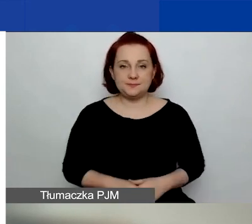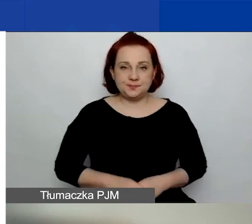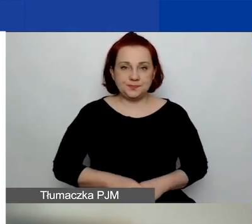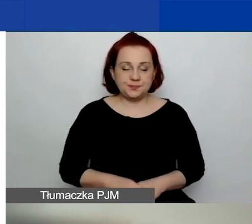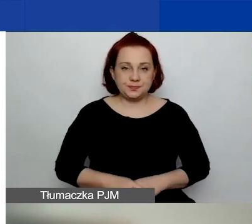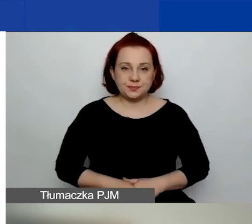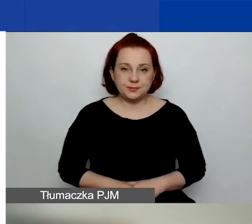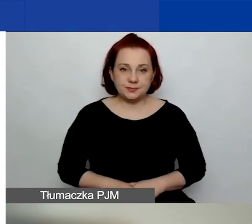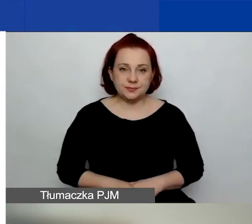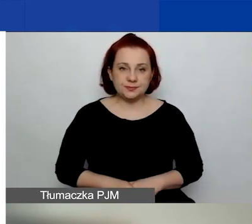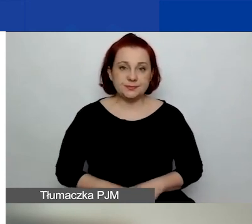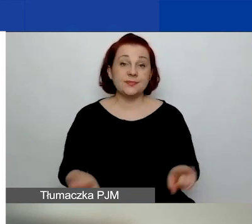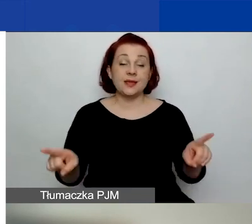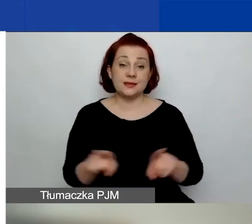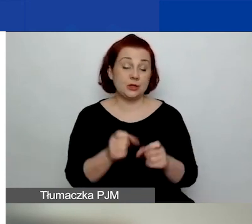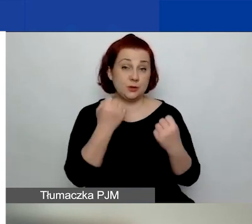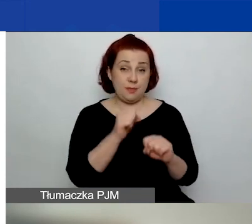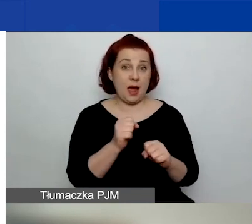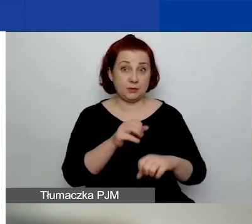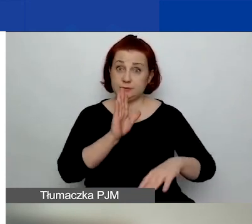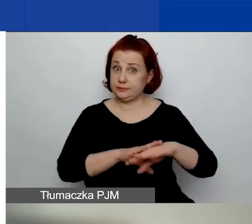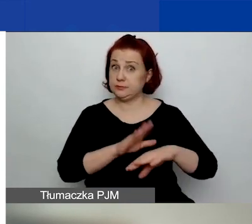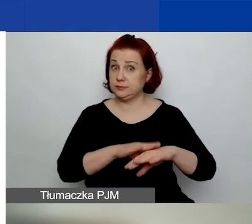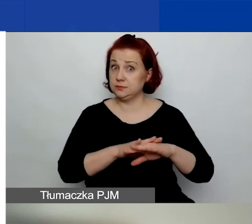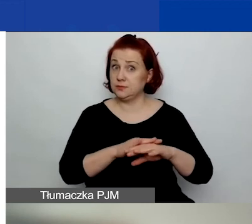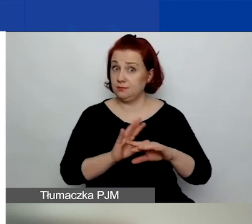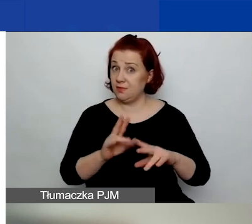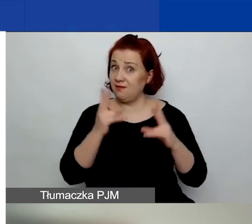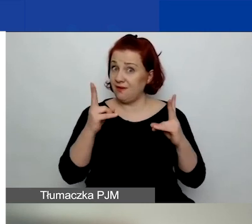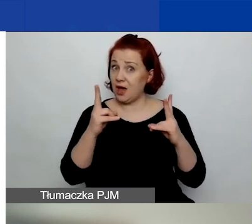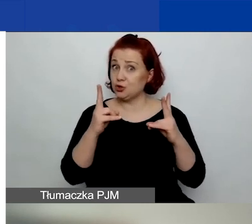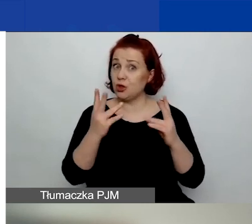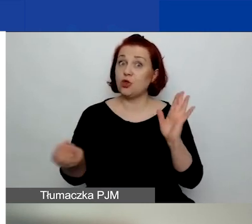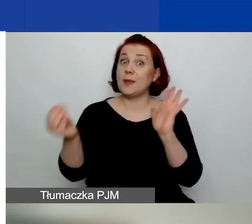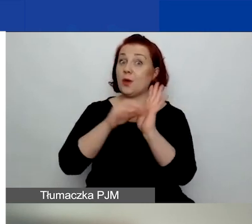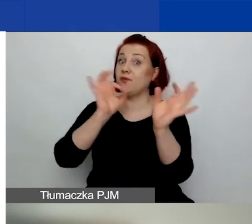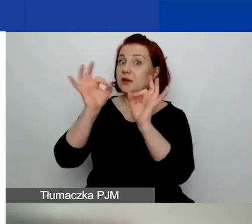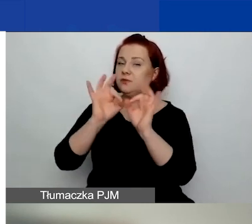Tutaj też bardzo zwracam uwagę na przestudiowanie przypisów i na bardzo dobre...